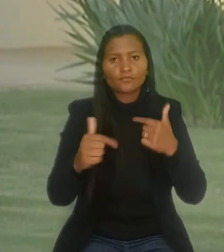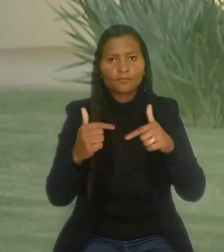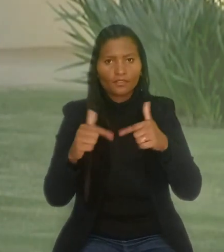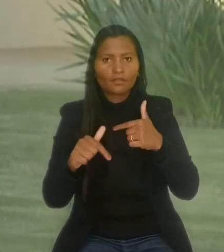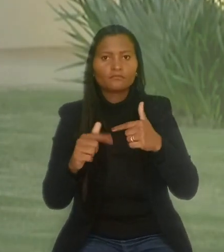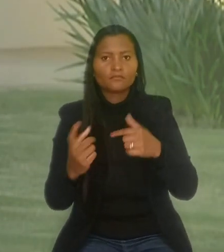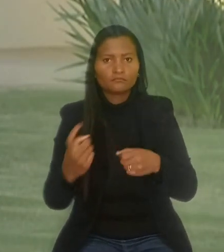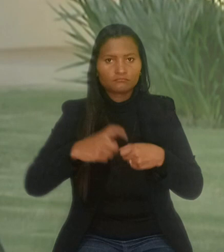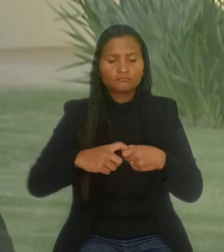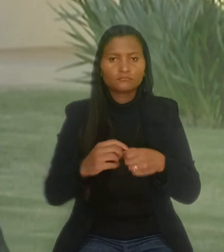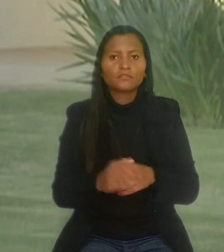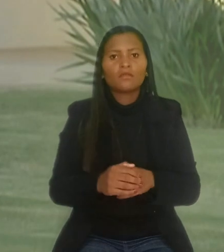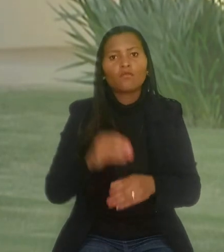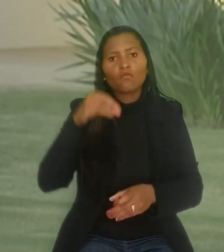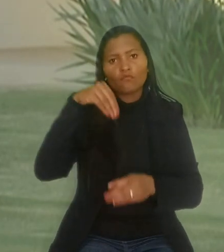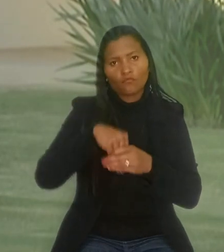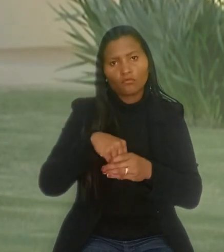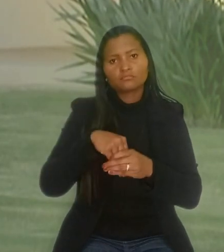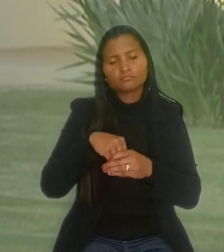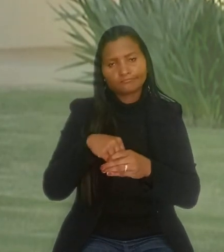O voto do relator foi seguido por unanimidade pela Turma.